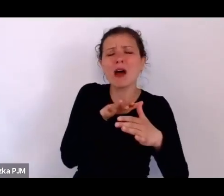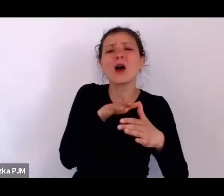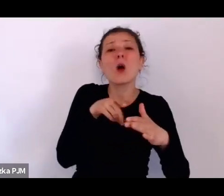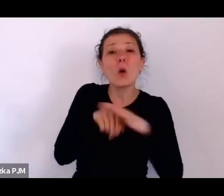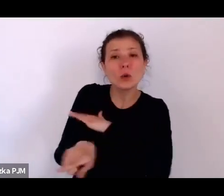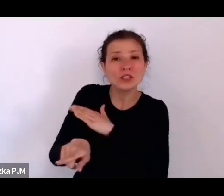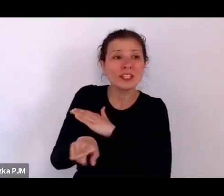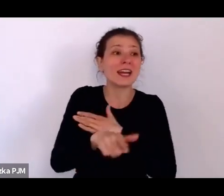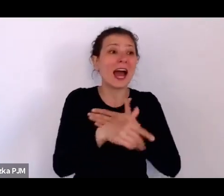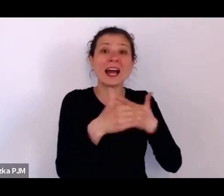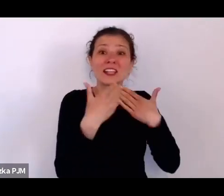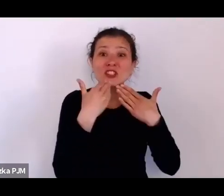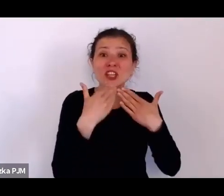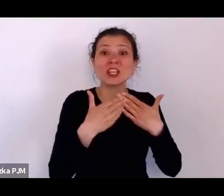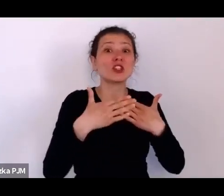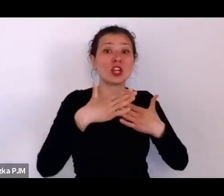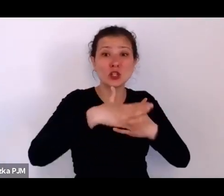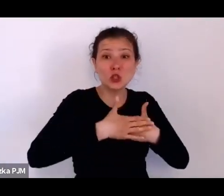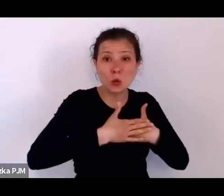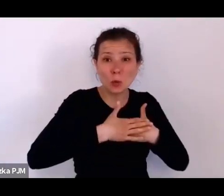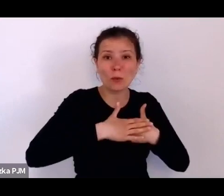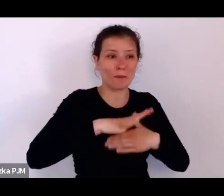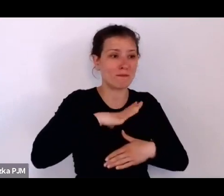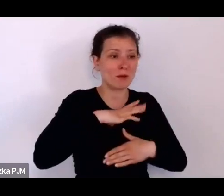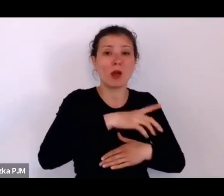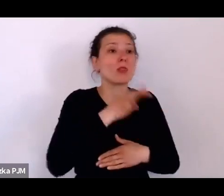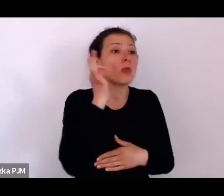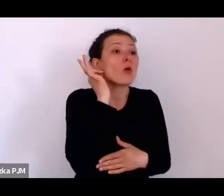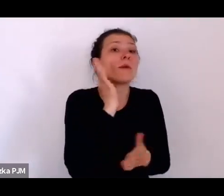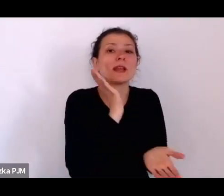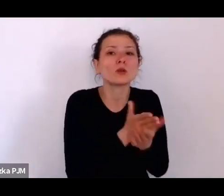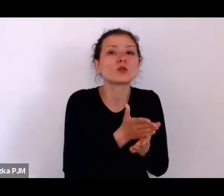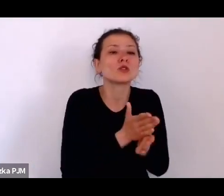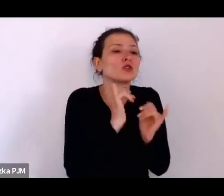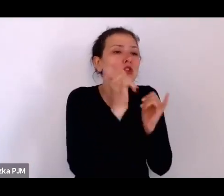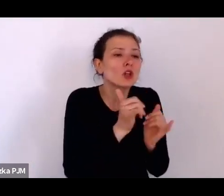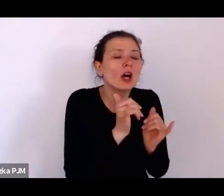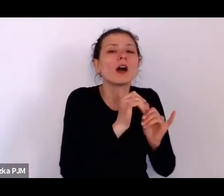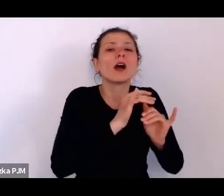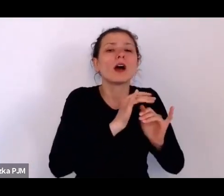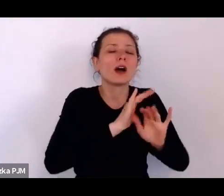w związku z tym mogła w miarę bezkarnie społecznie urodzić to dziecko.